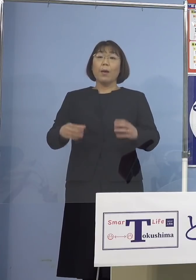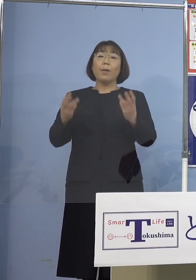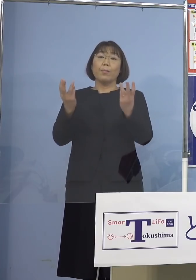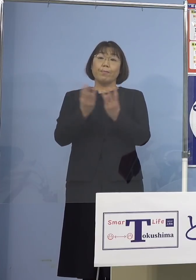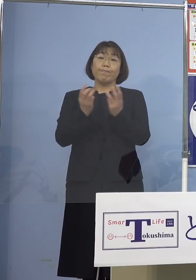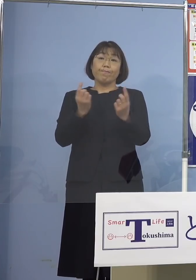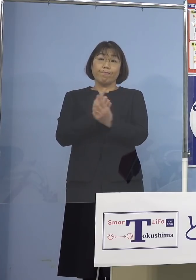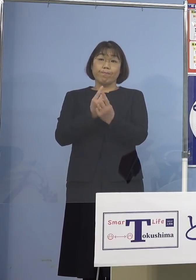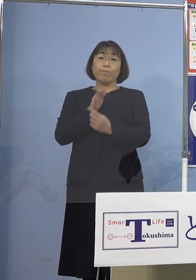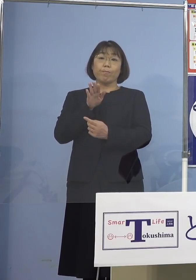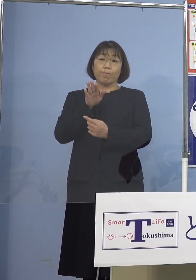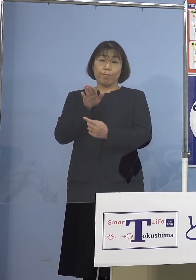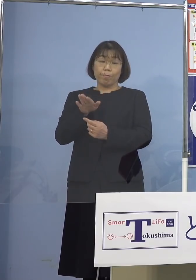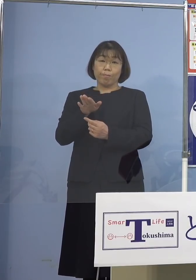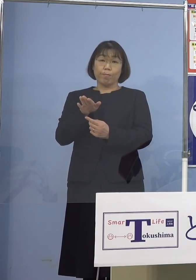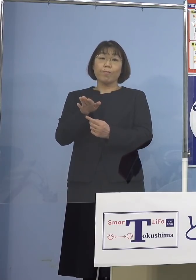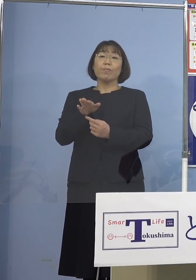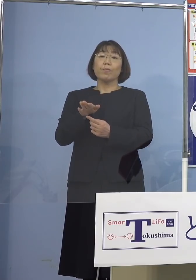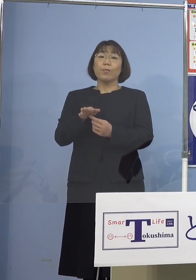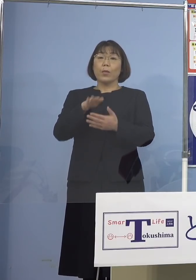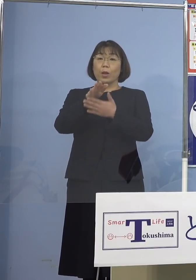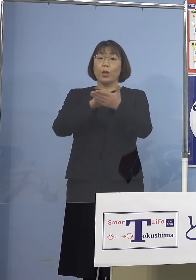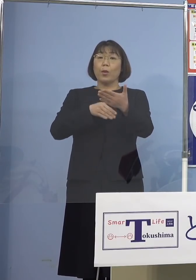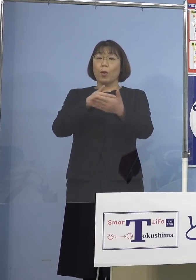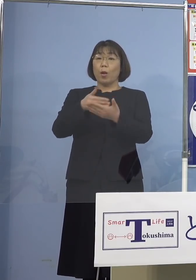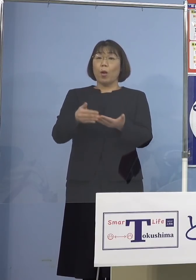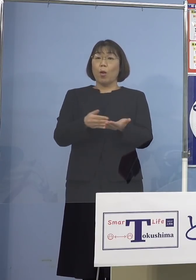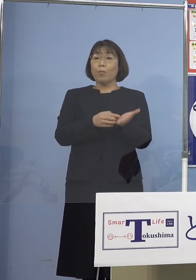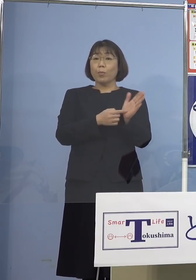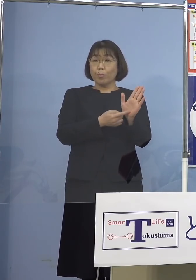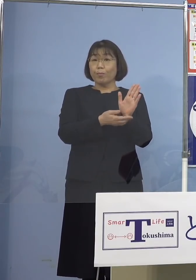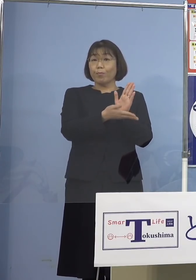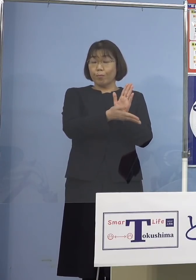こちらについて順次一覧表で ご説明させていただきます